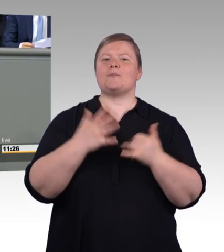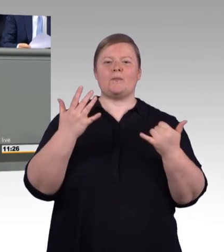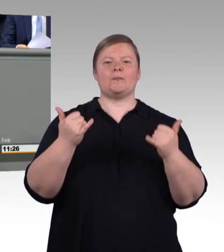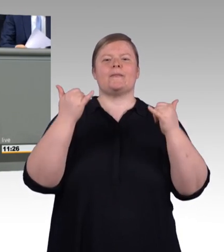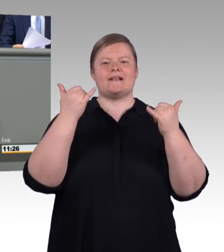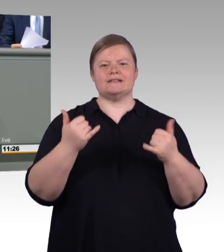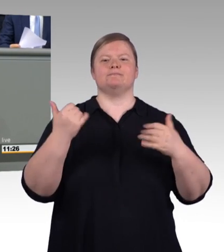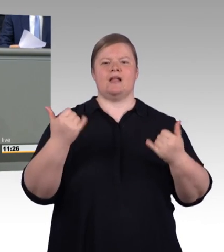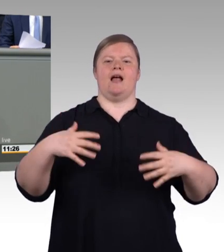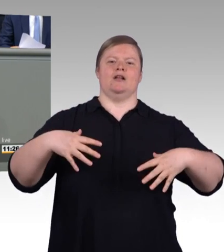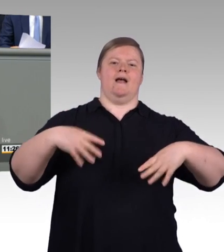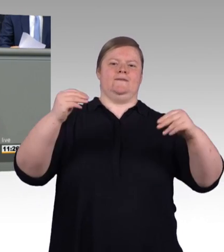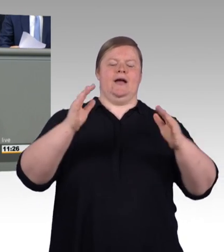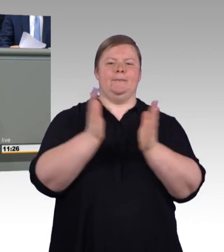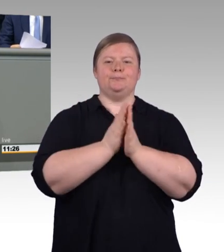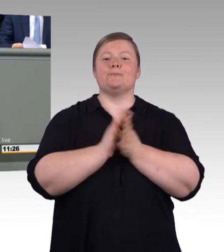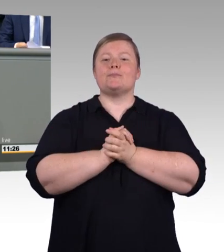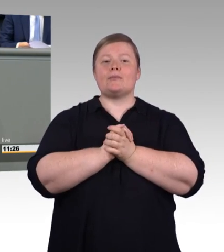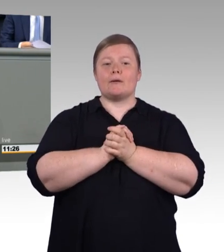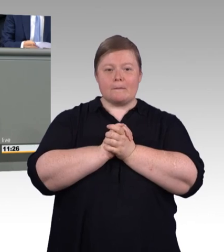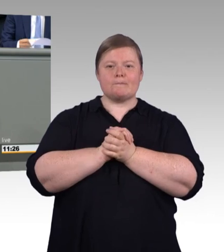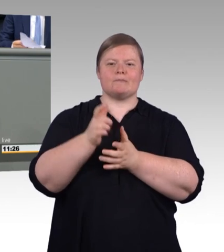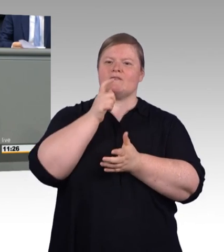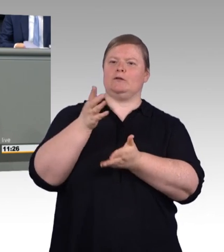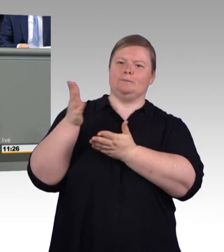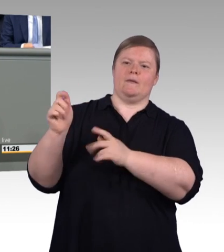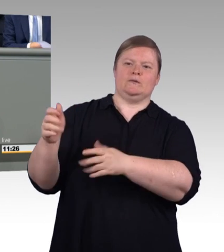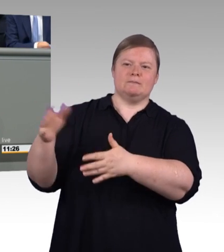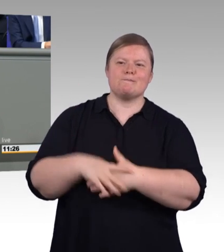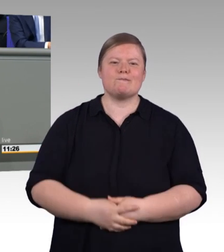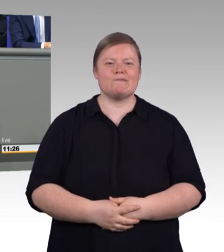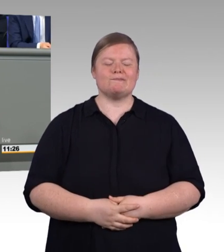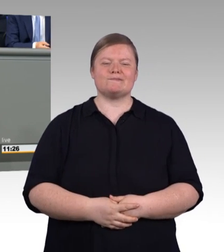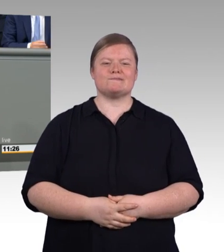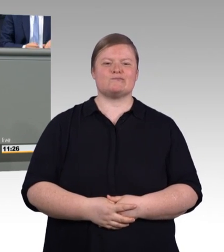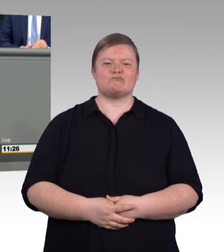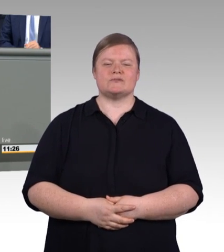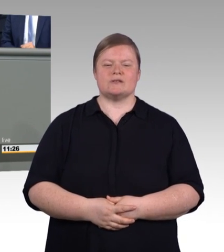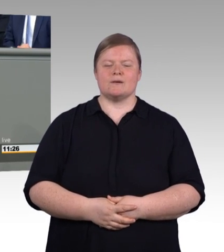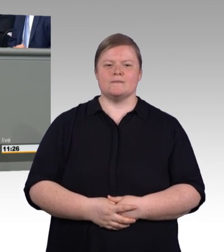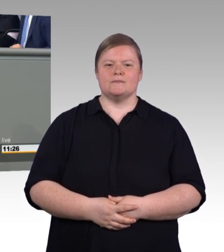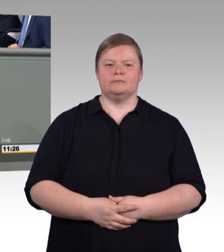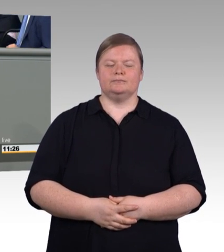liebe Kolleginnen und Kollegen, es gibt viele Dinge, um die uns die Welt beneidet, und ich glaube,